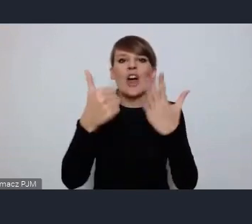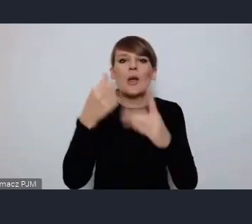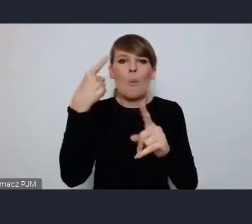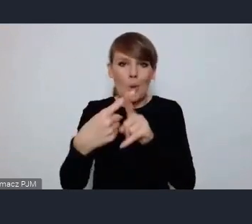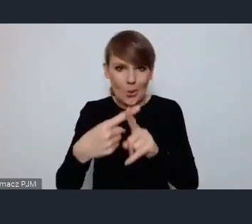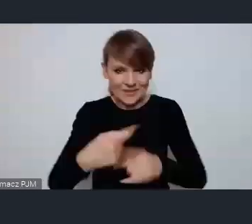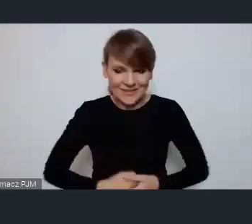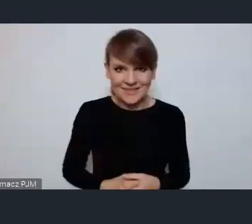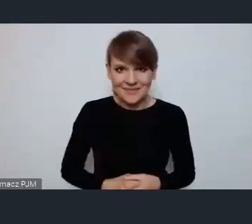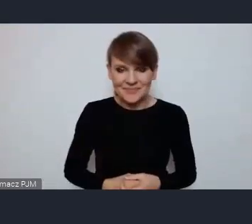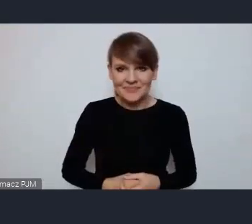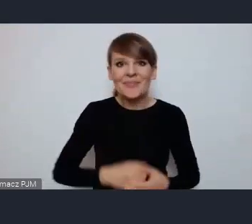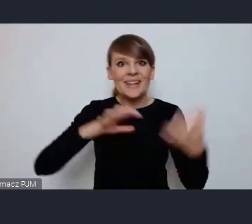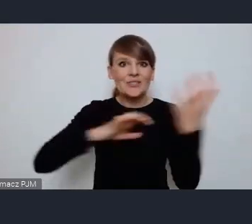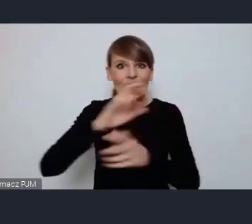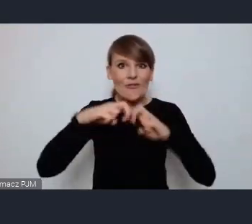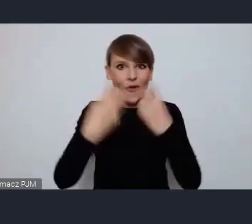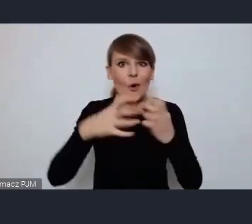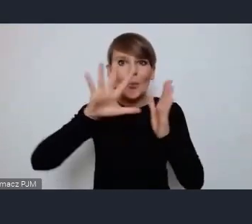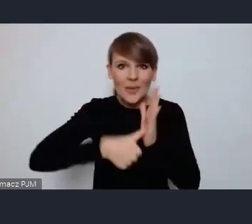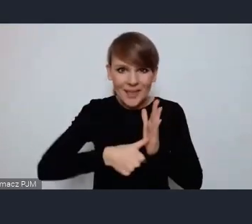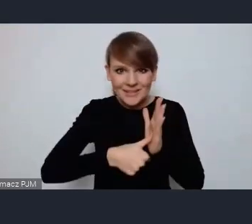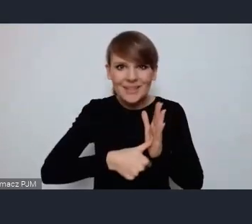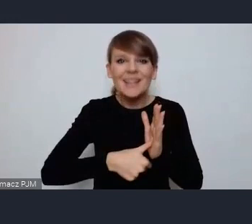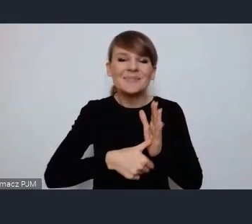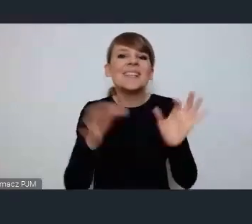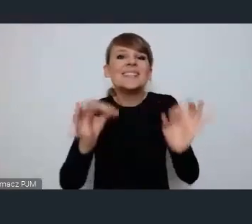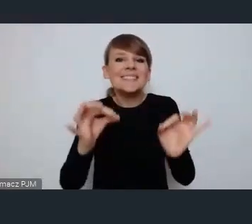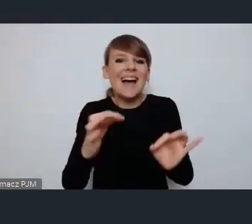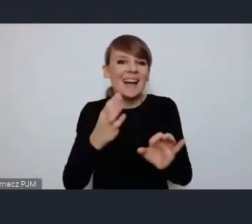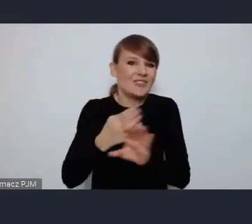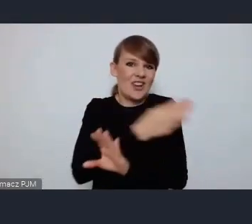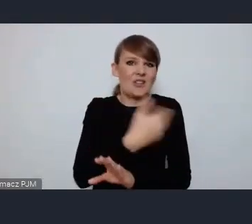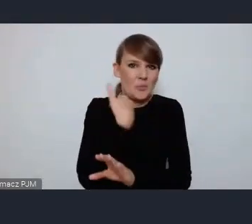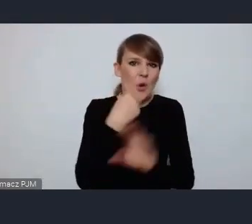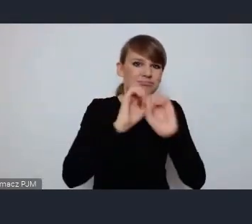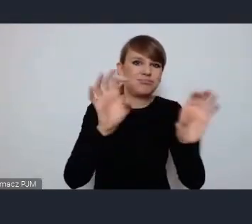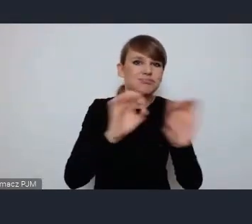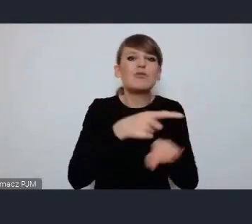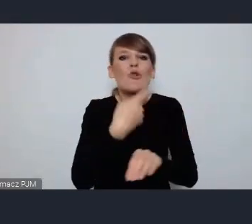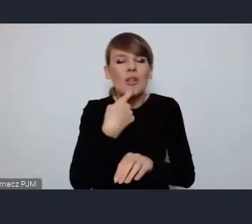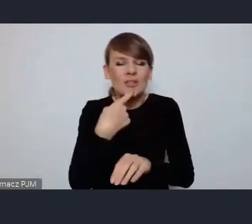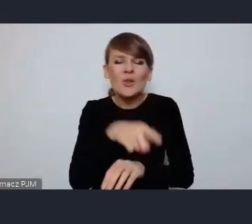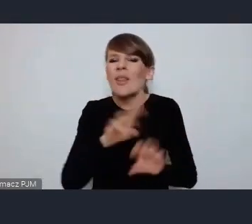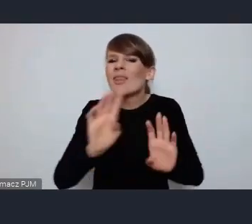Światowe Forum Miejskie to jak mieliśmy okazje dziś usłyszeć najważniejsze na świecie globalne wydarzenie